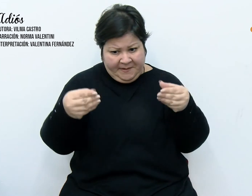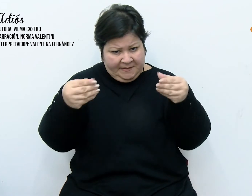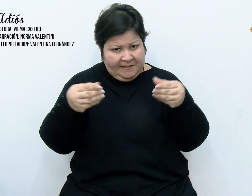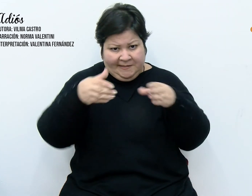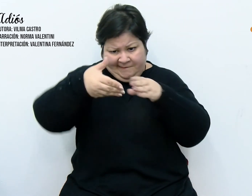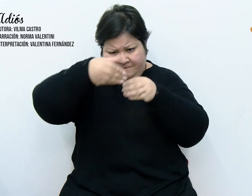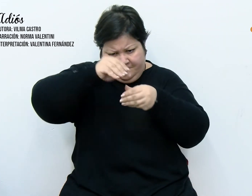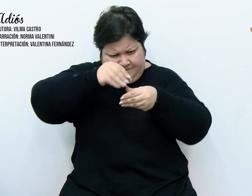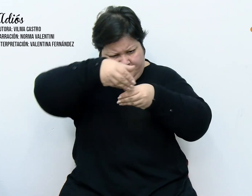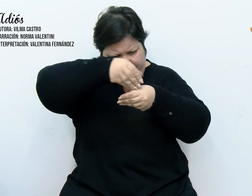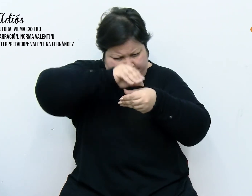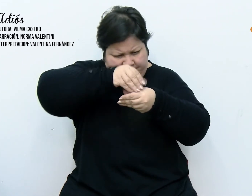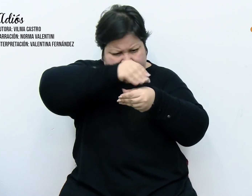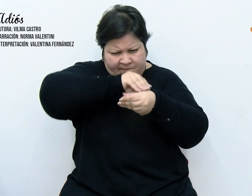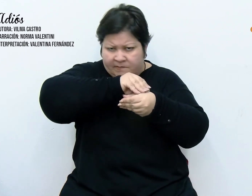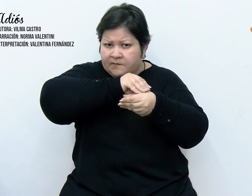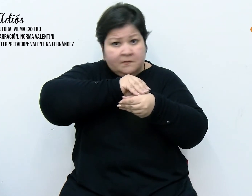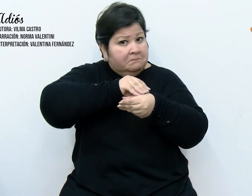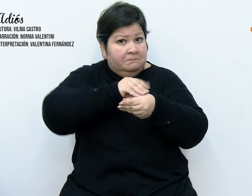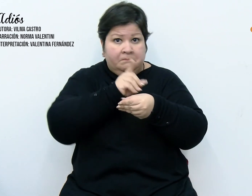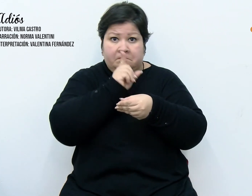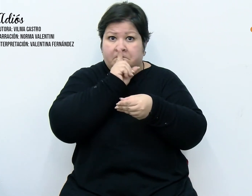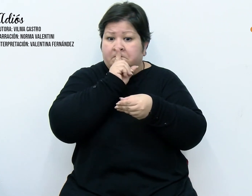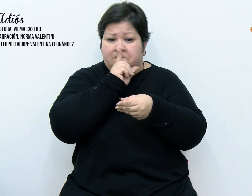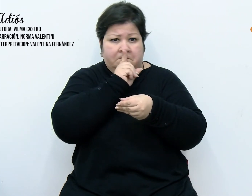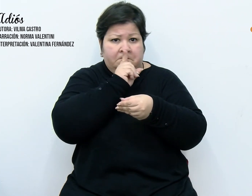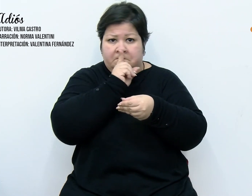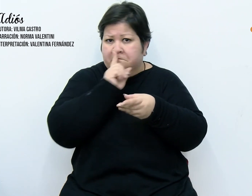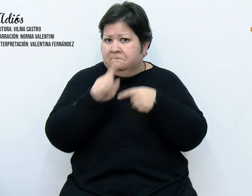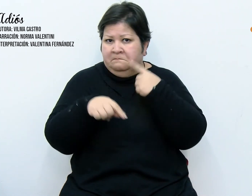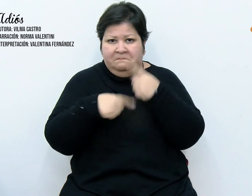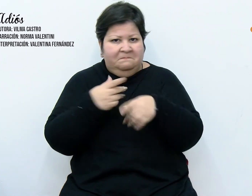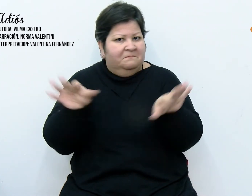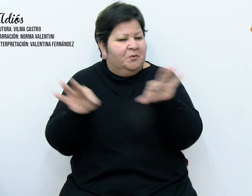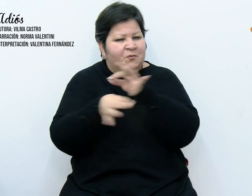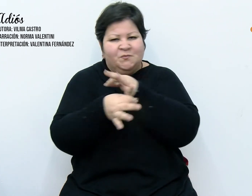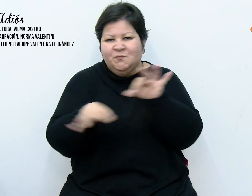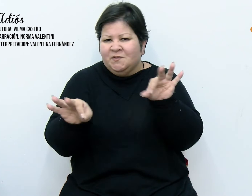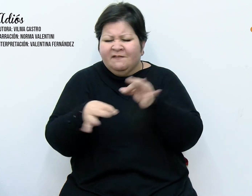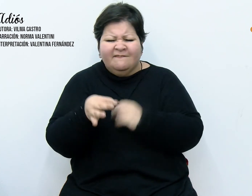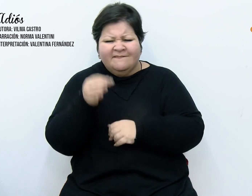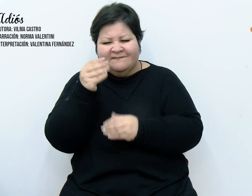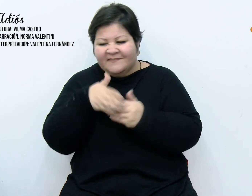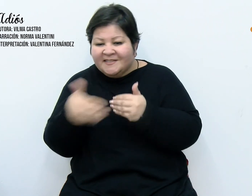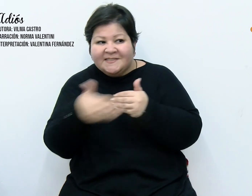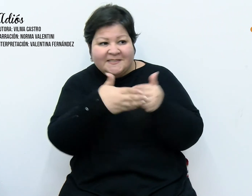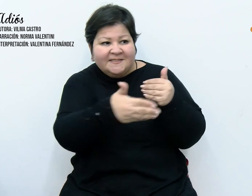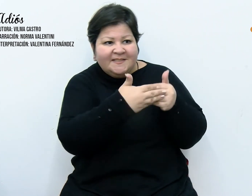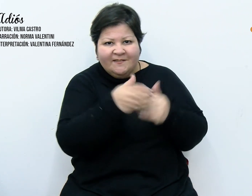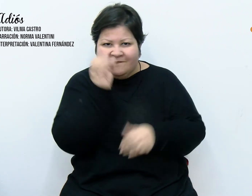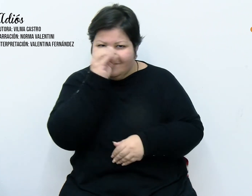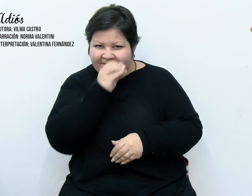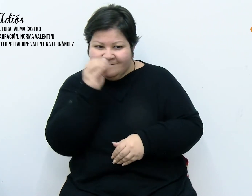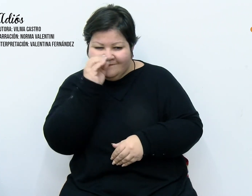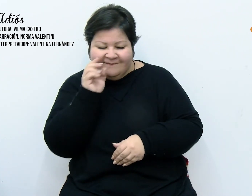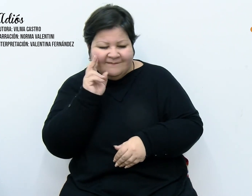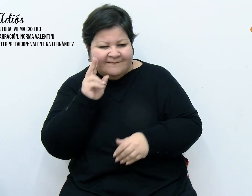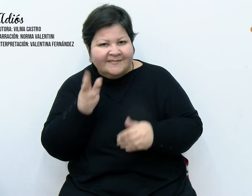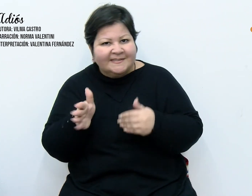entonces, que nada las haría callar. Los vecinos curiosos poco a poco se fueron acercando a la casa